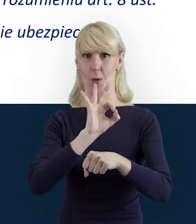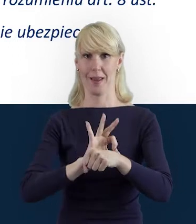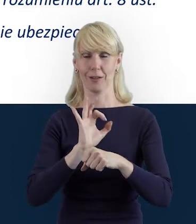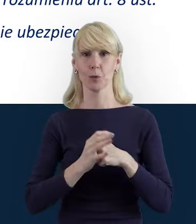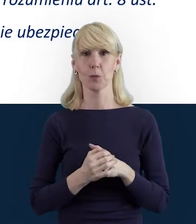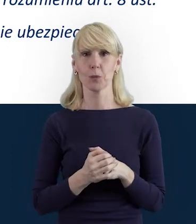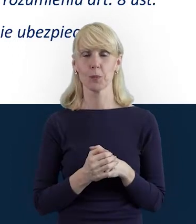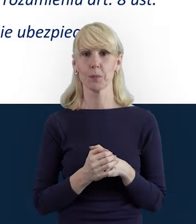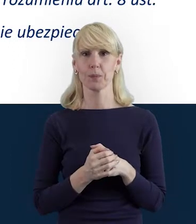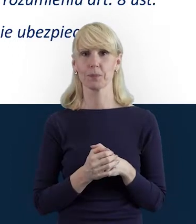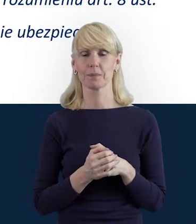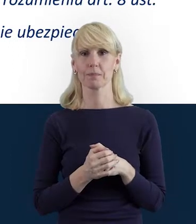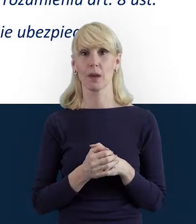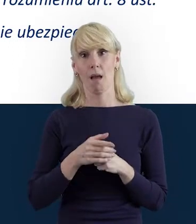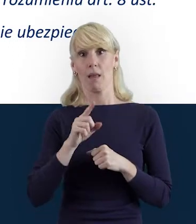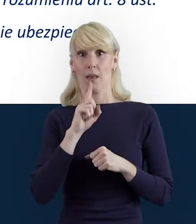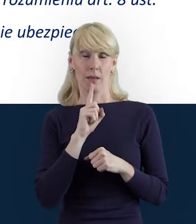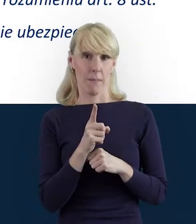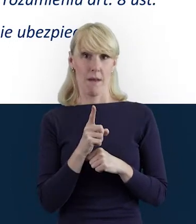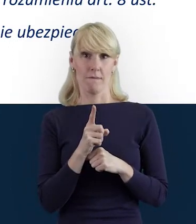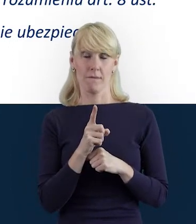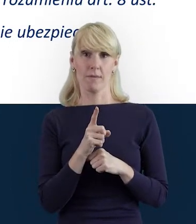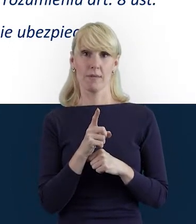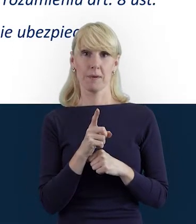W tym momencie, od tego, jak wyjdziemy...